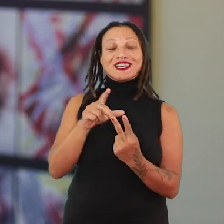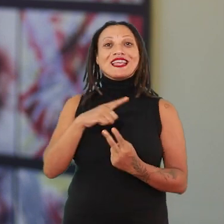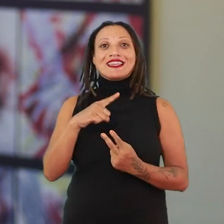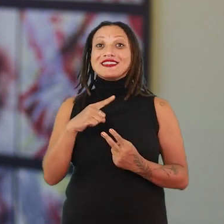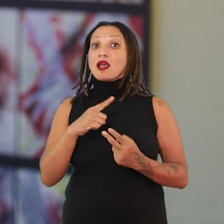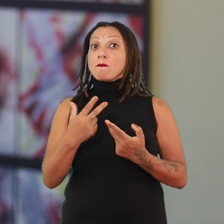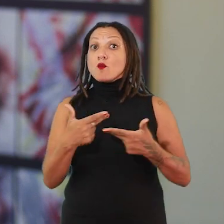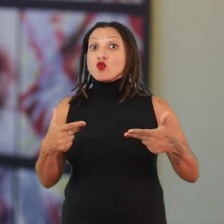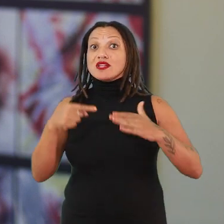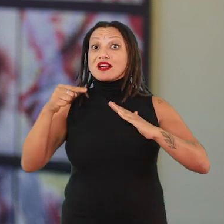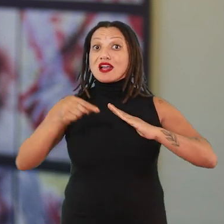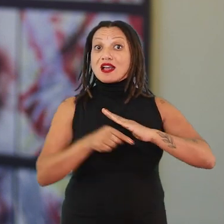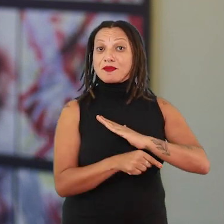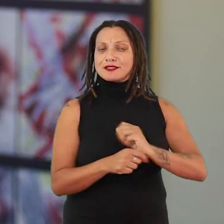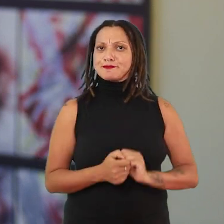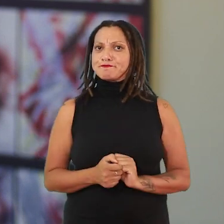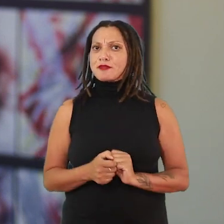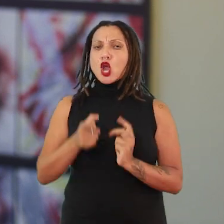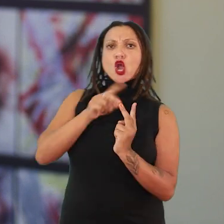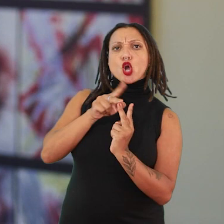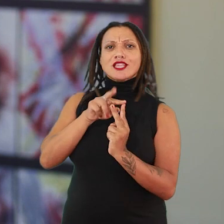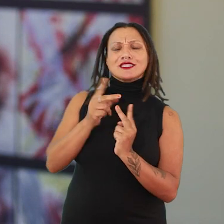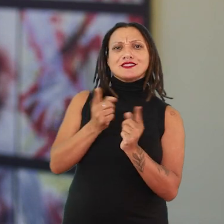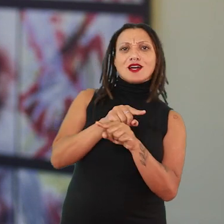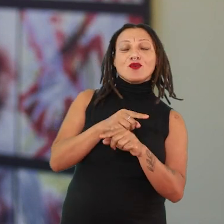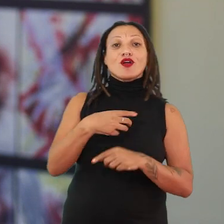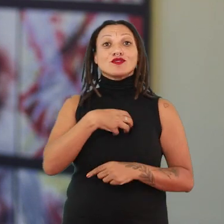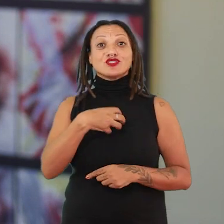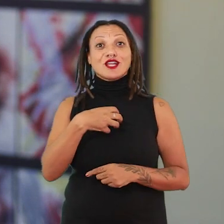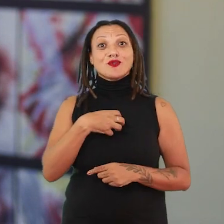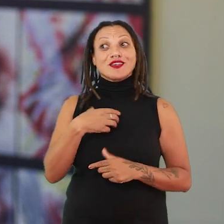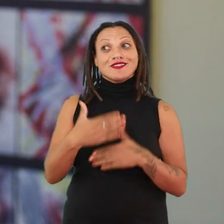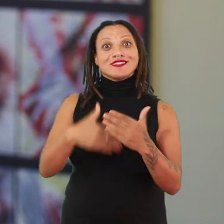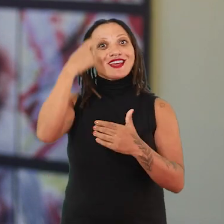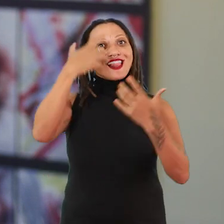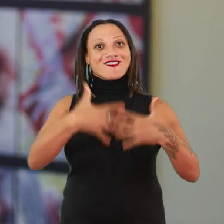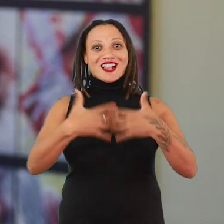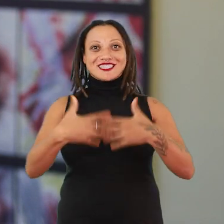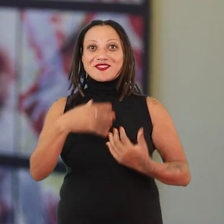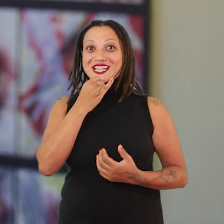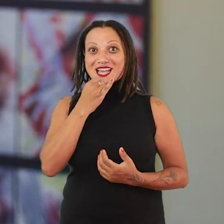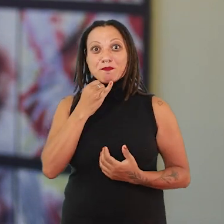e a contradição dela é o que faz de mola propulsora de pensamento, ou seja, é uma exposição viva.